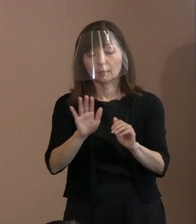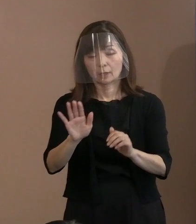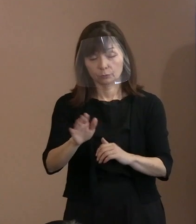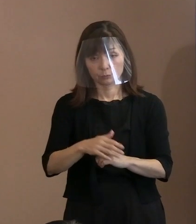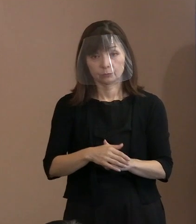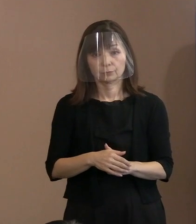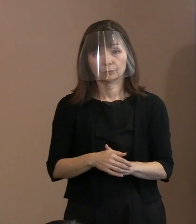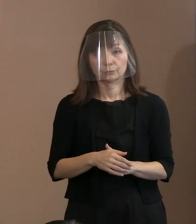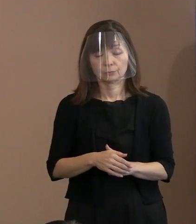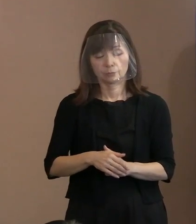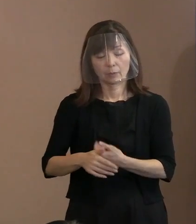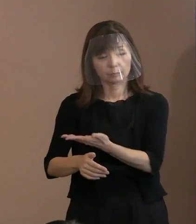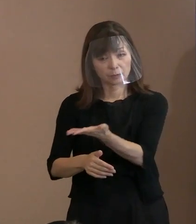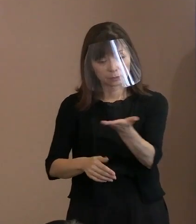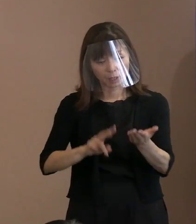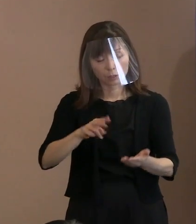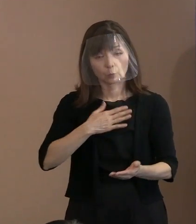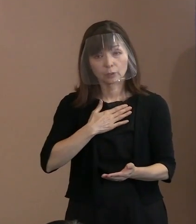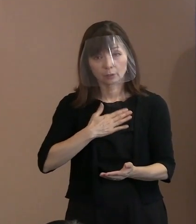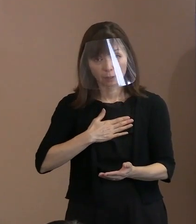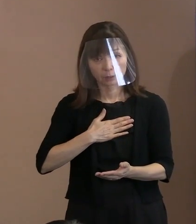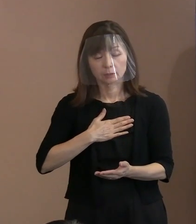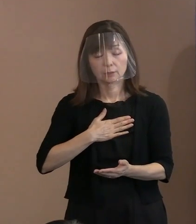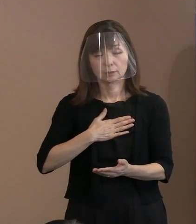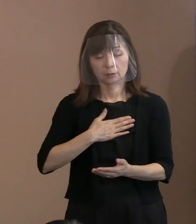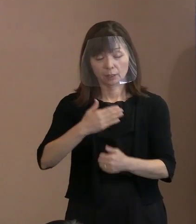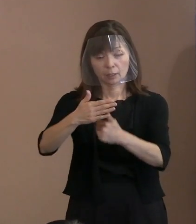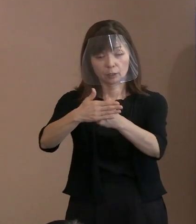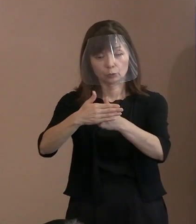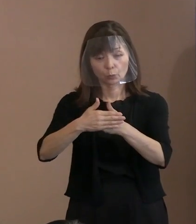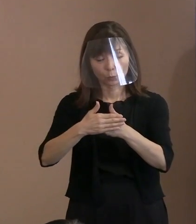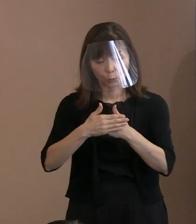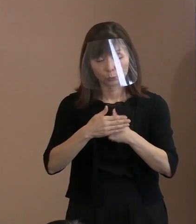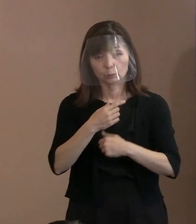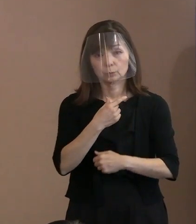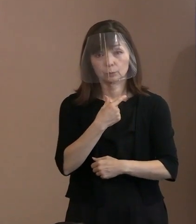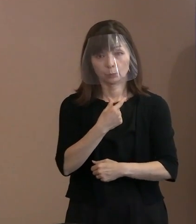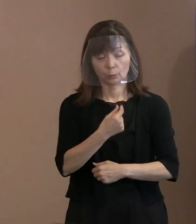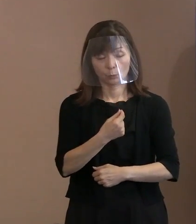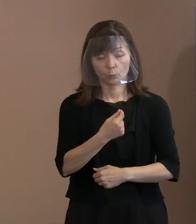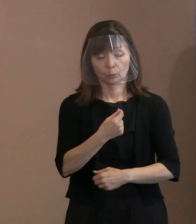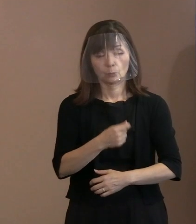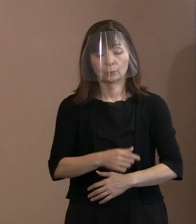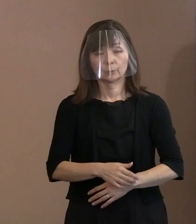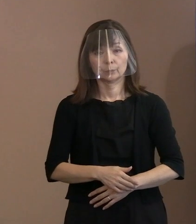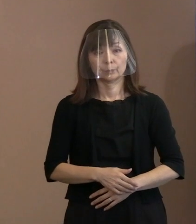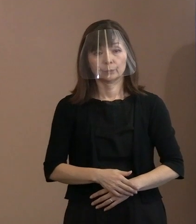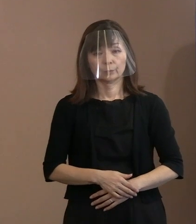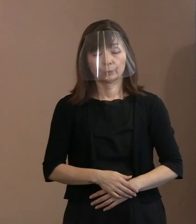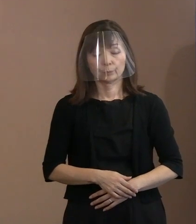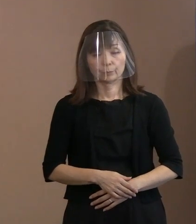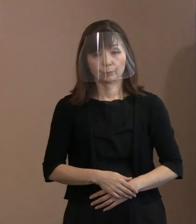御理解いただいて協力していただきたいと｡ こうすることで会場内への入場規制､